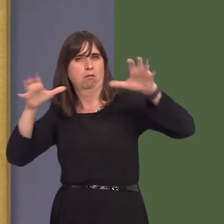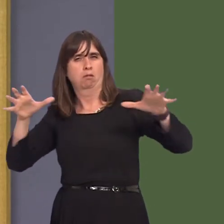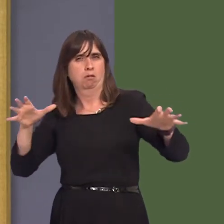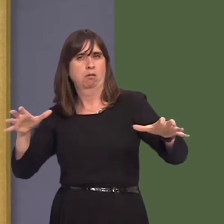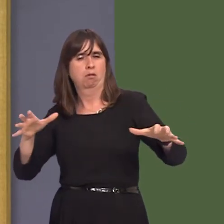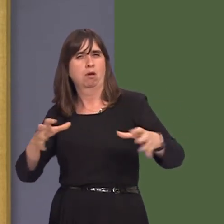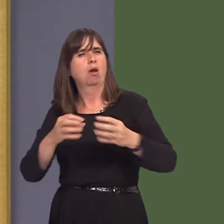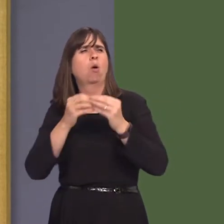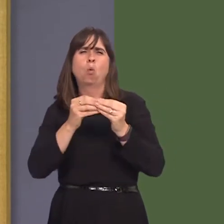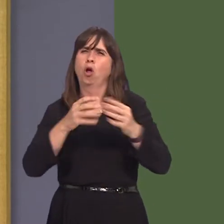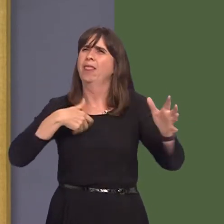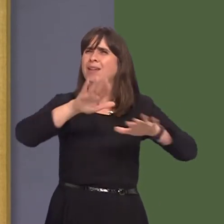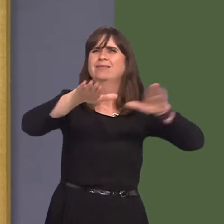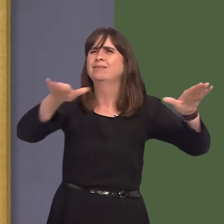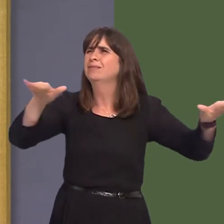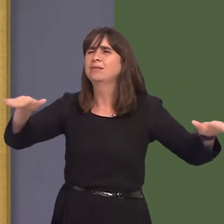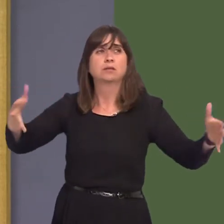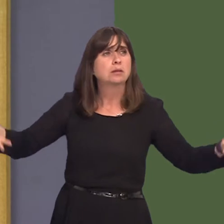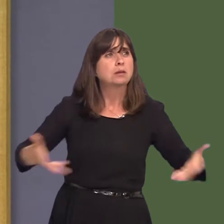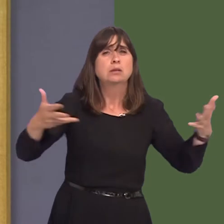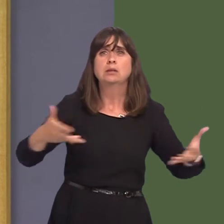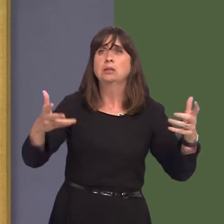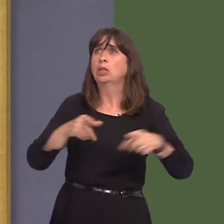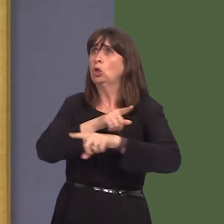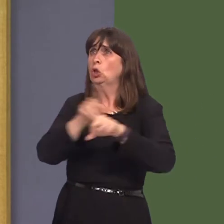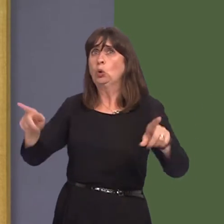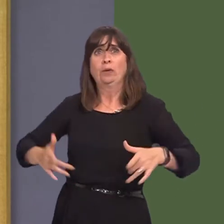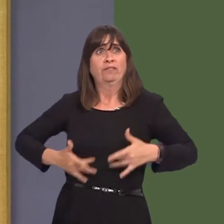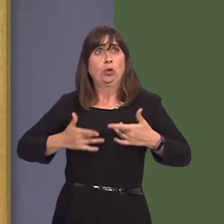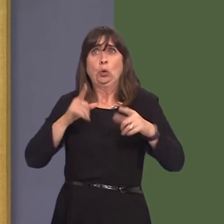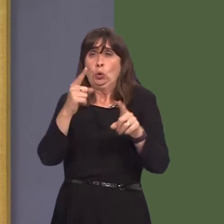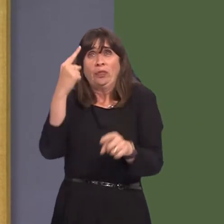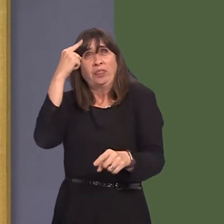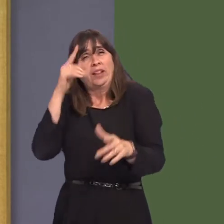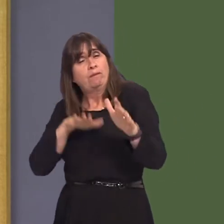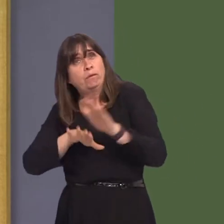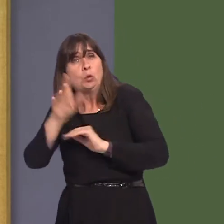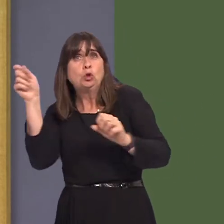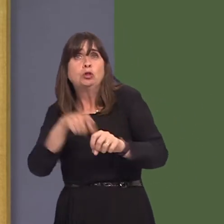are, and particularly whatever their views are, so that they can be considered in the